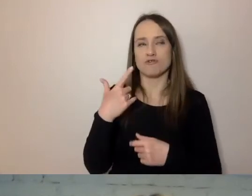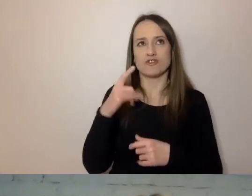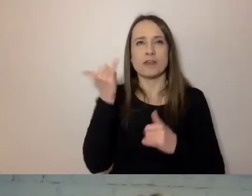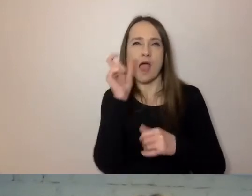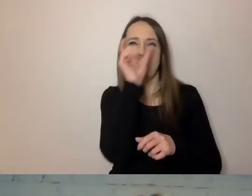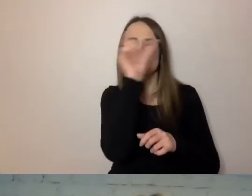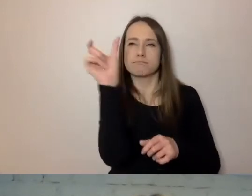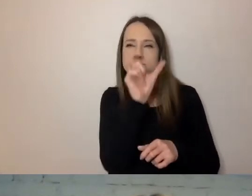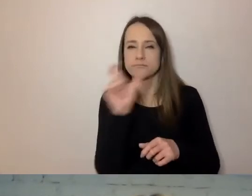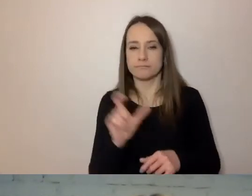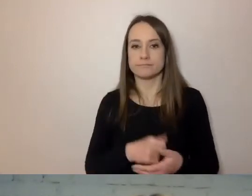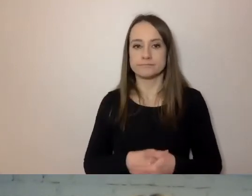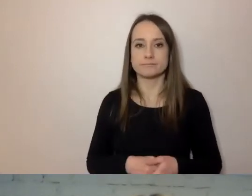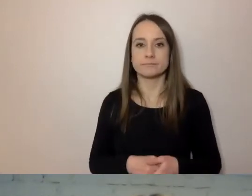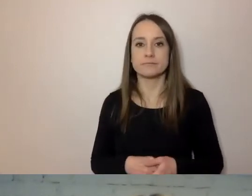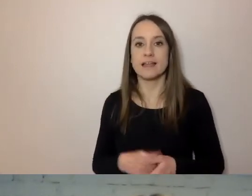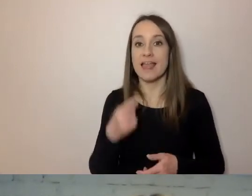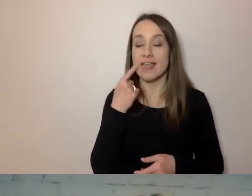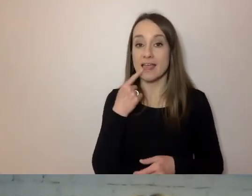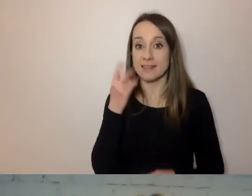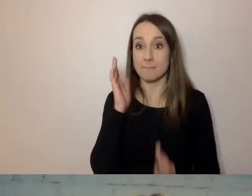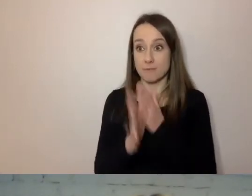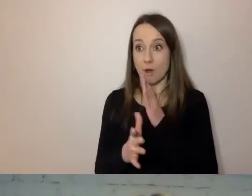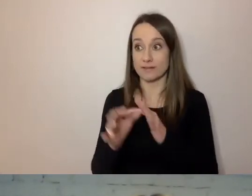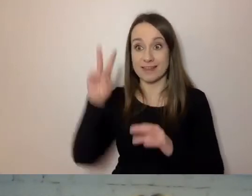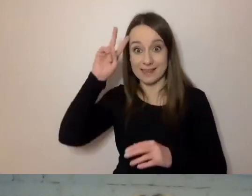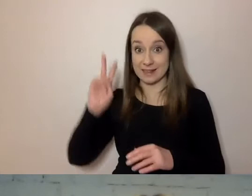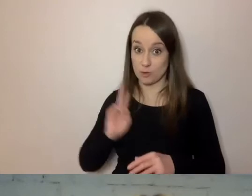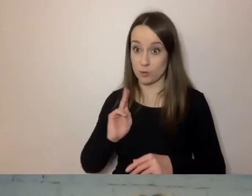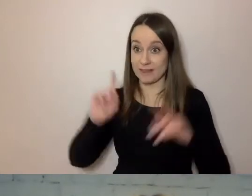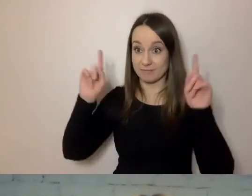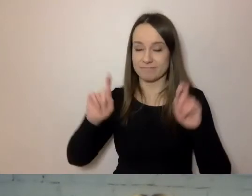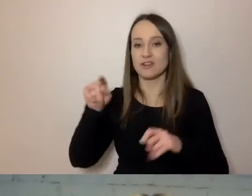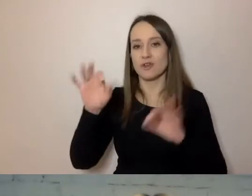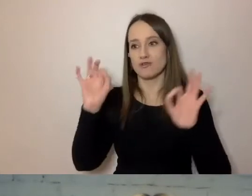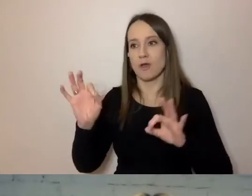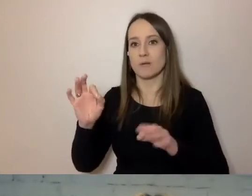By dobrze wprowadzić prosty język w instytucji, dobrze, aby do tego byli przekonani przełożeni.